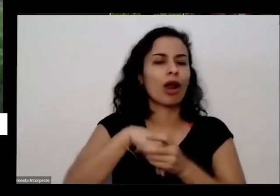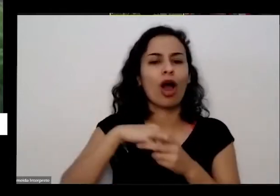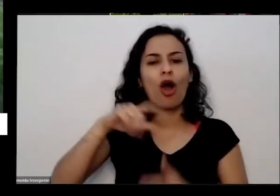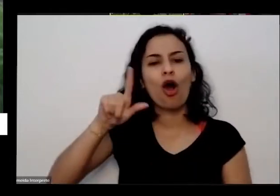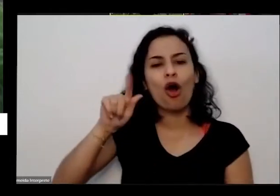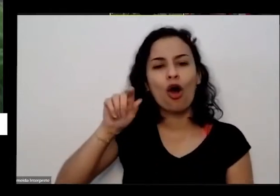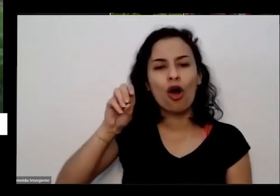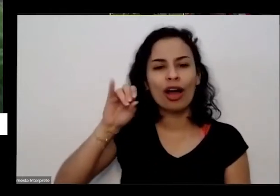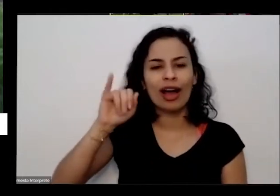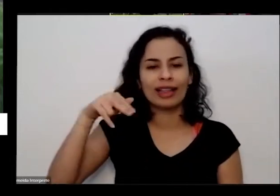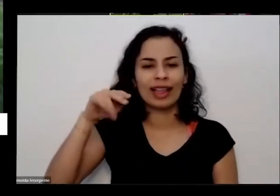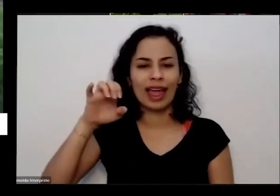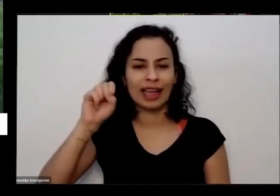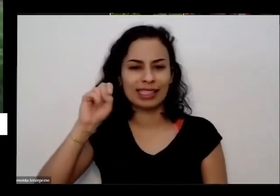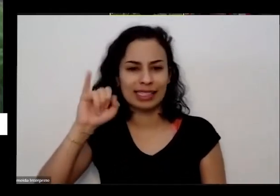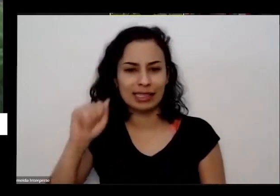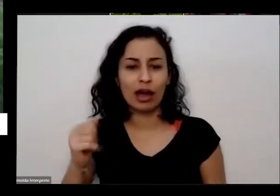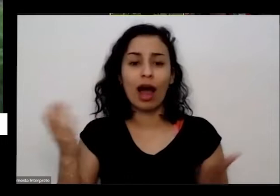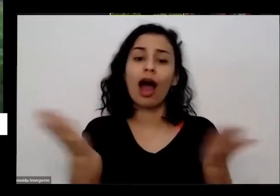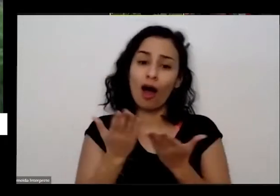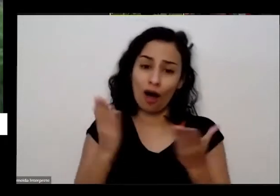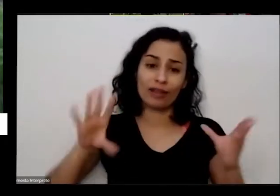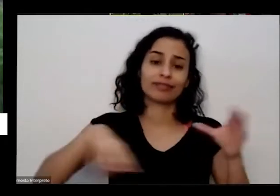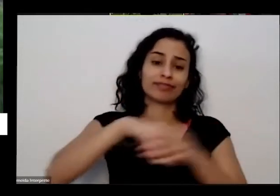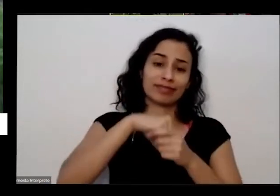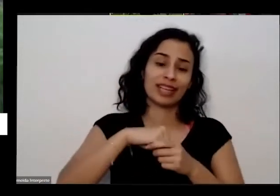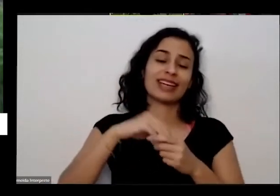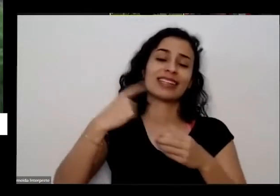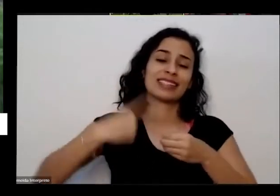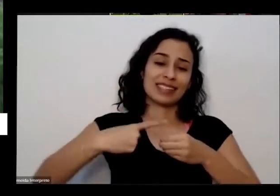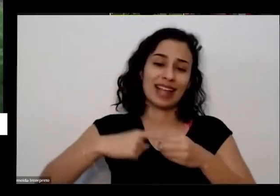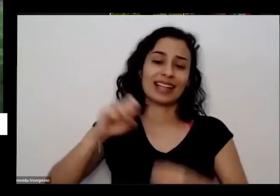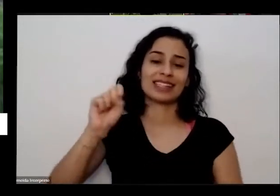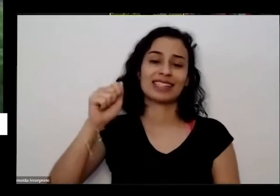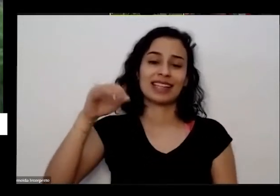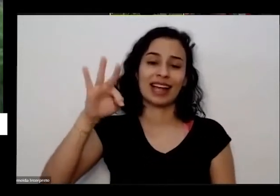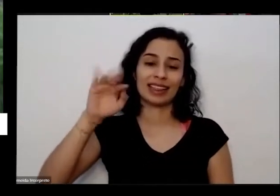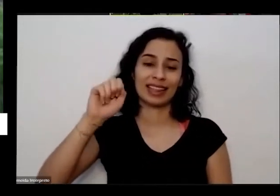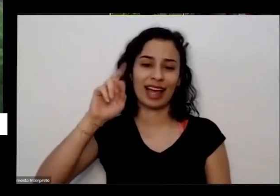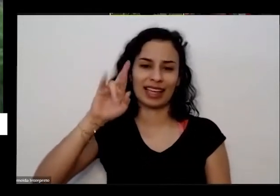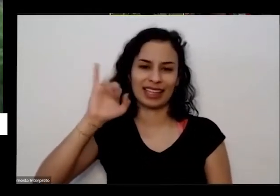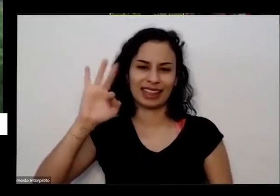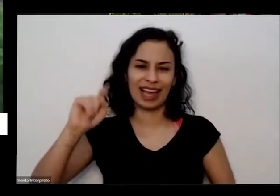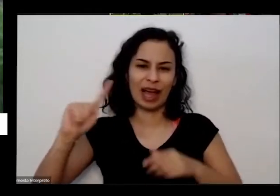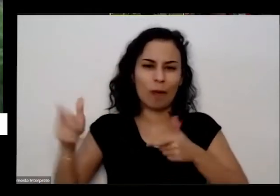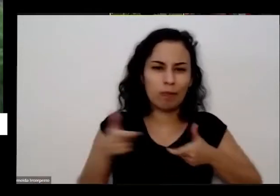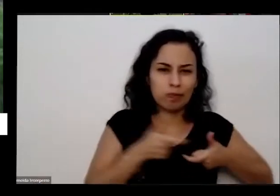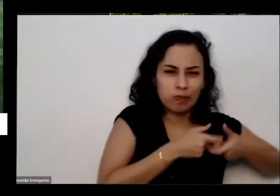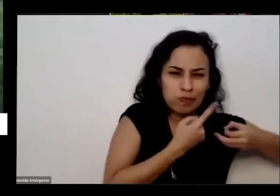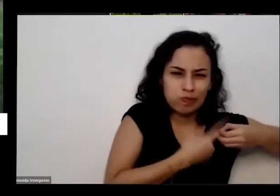município de Uma cidadezinha chamada Santa Rita é uma um inscrito Zinho bem pequenininho só tem duas